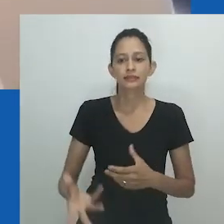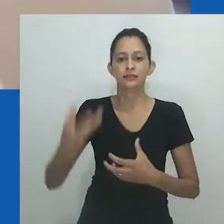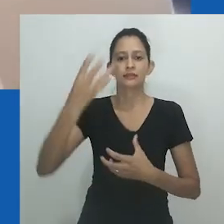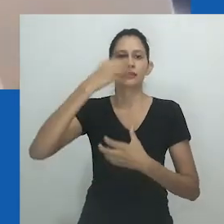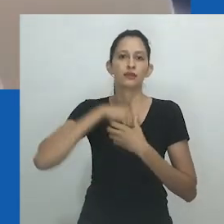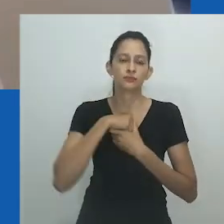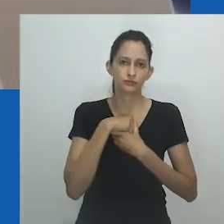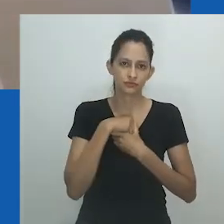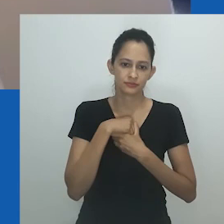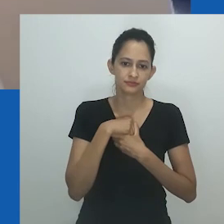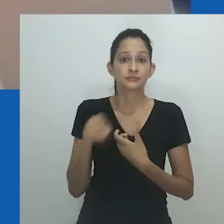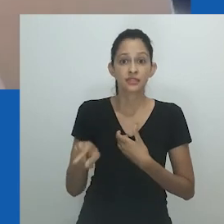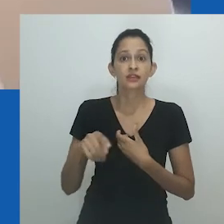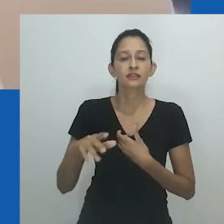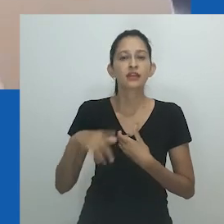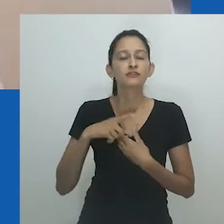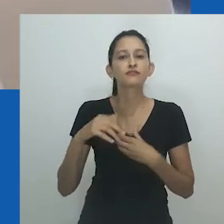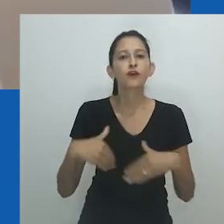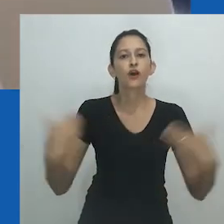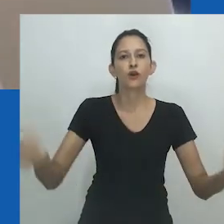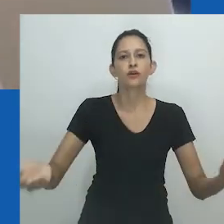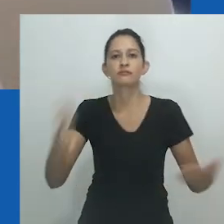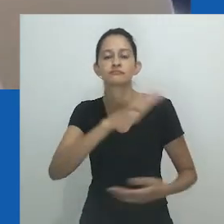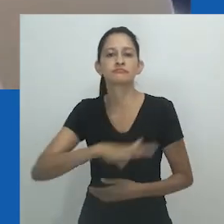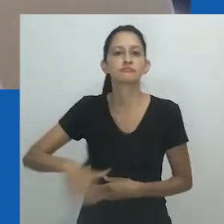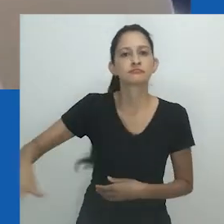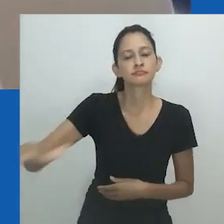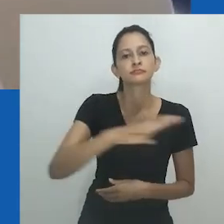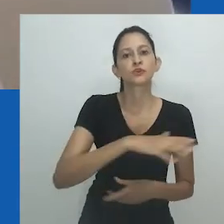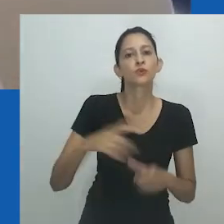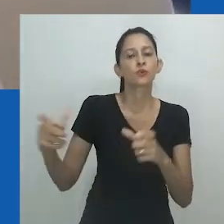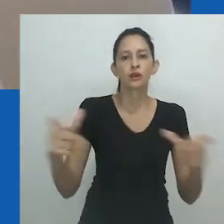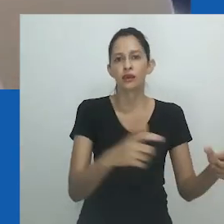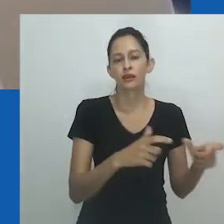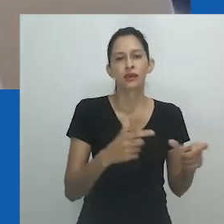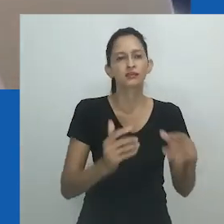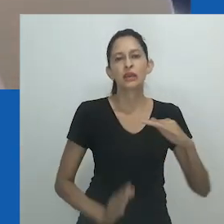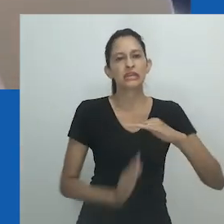A noção é homem e mulher, masculino e feminino, subversiva e normativa, comunal e individual.